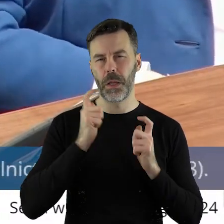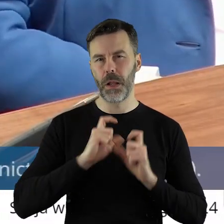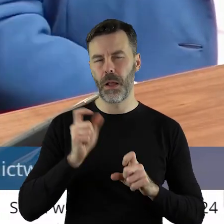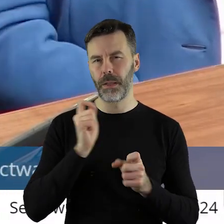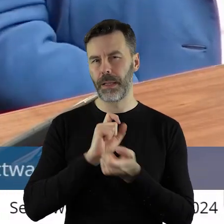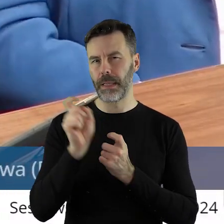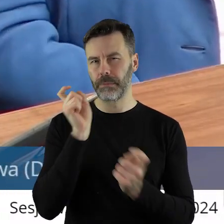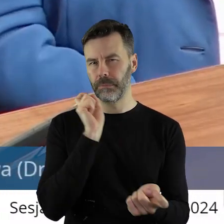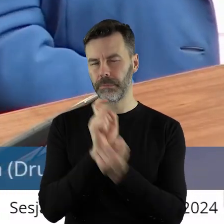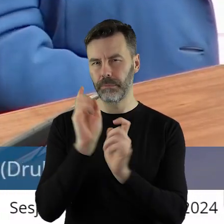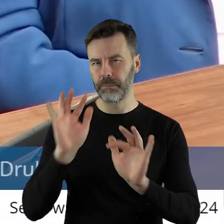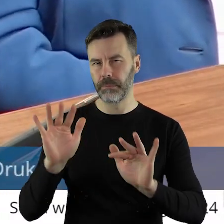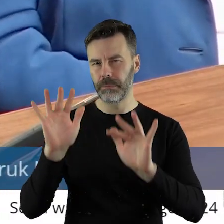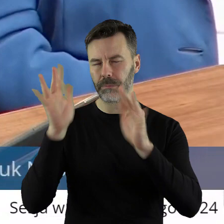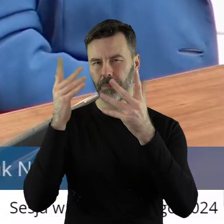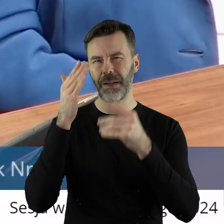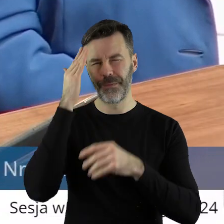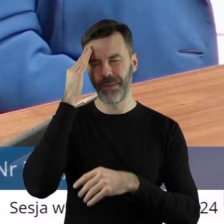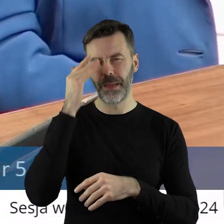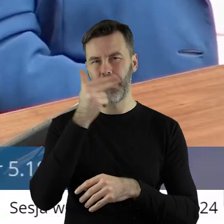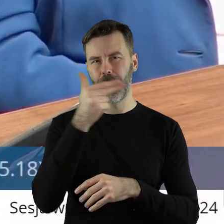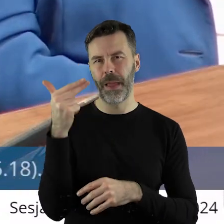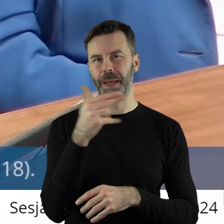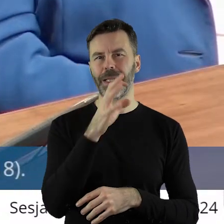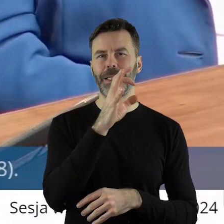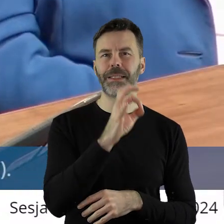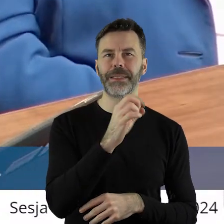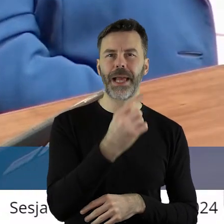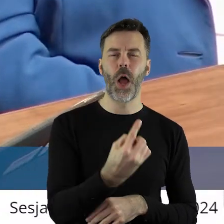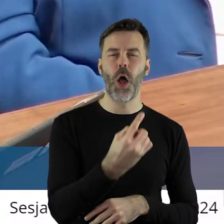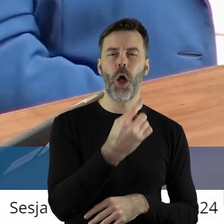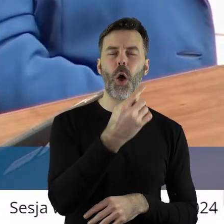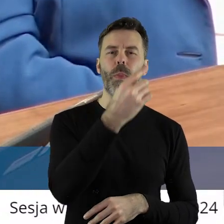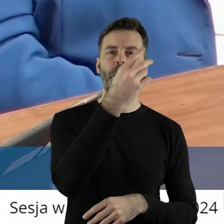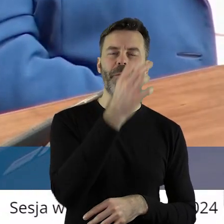to jest ułamek problemu. Bo wiemy od CO2, gdzie